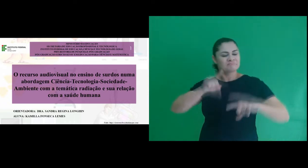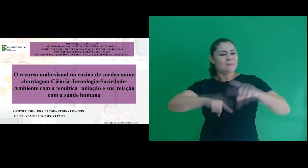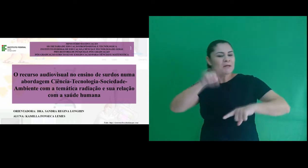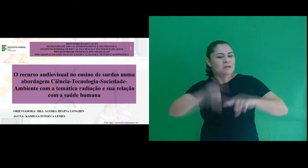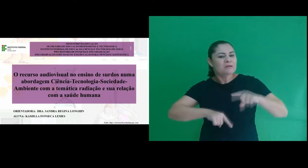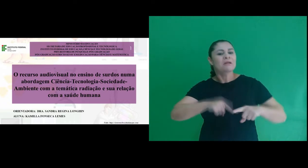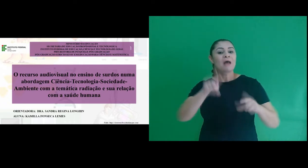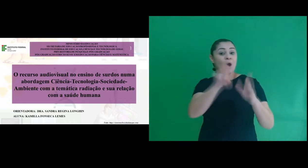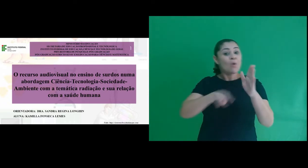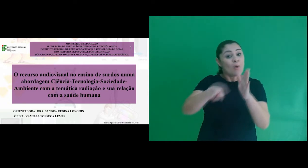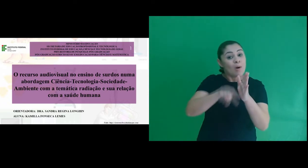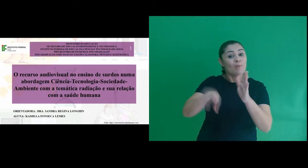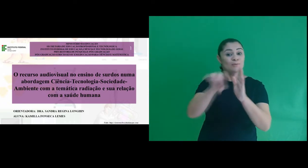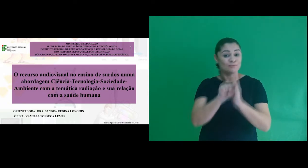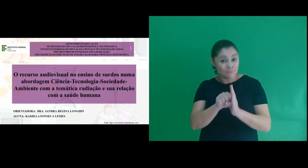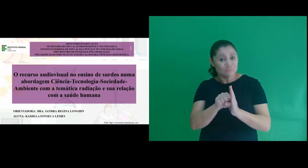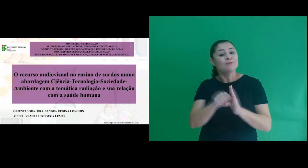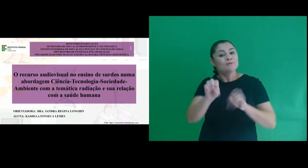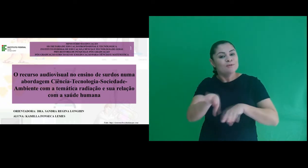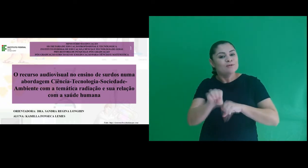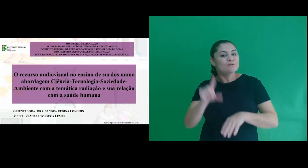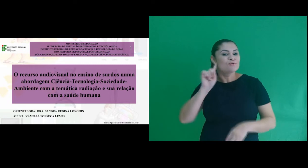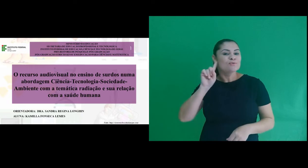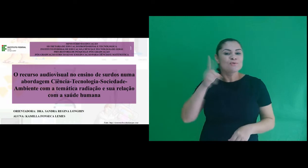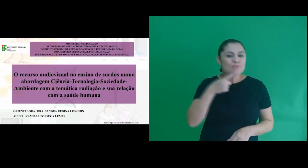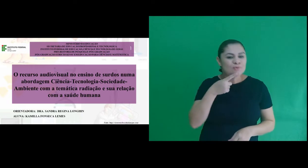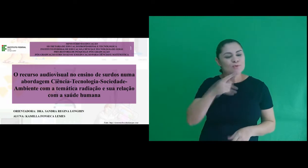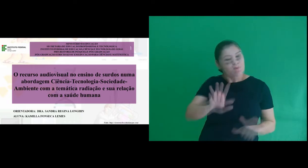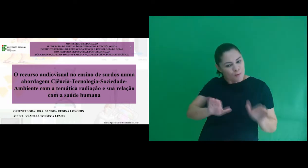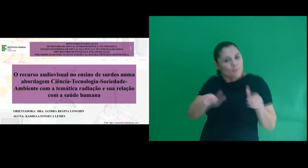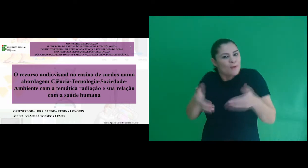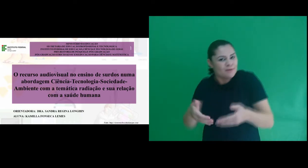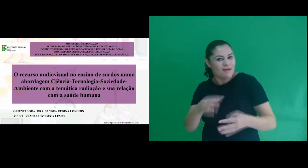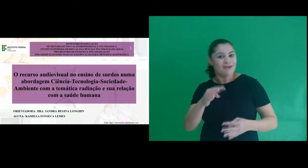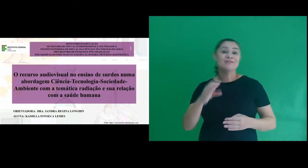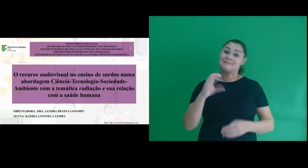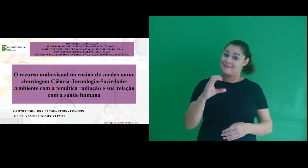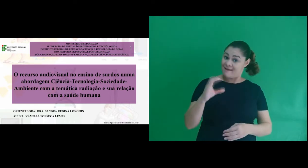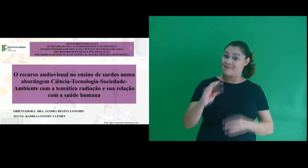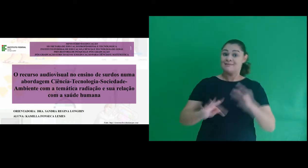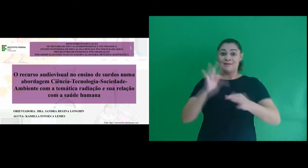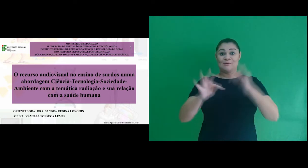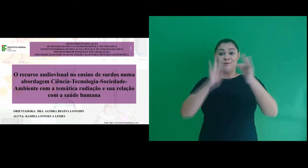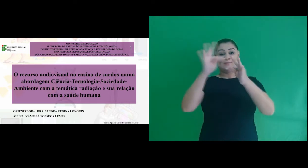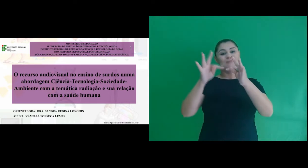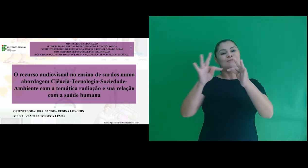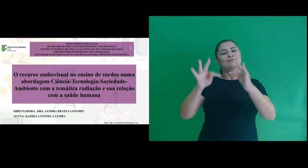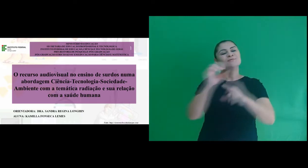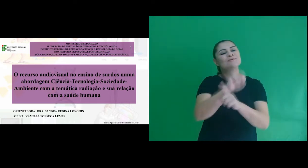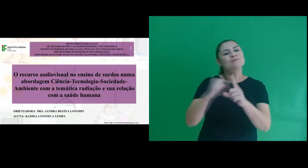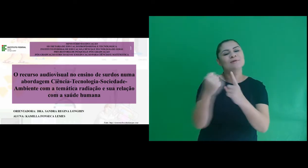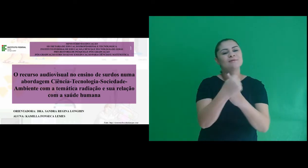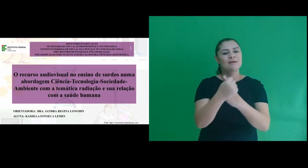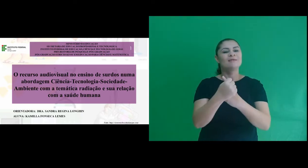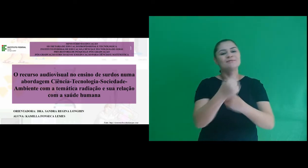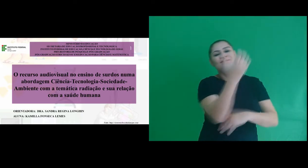“O recurso audiovisual no ensino de surdos numa abordagem Ciência-Tecnologia-Sociedade-Ambiente